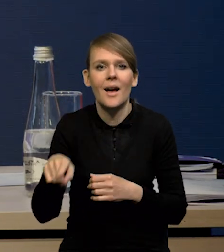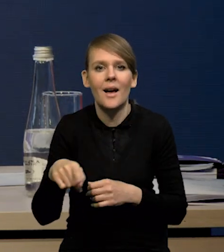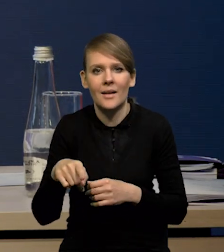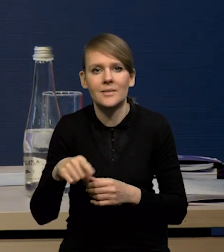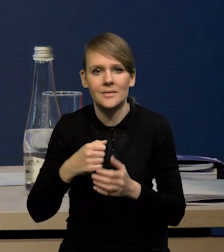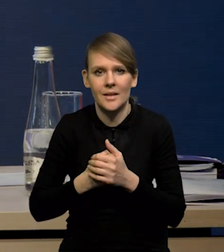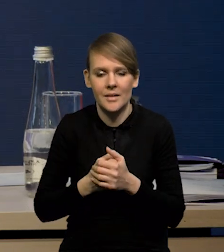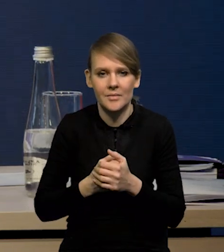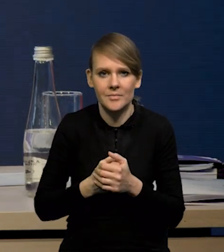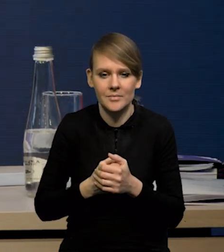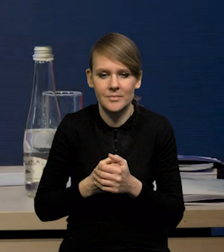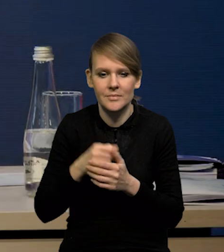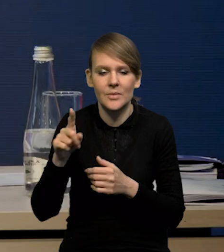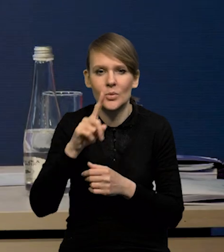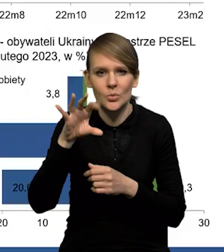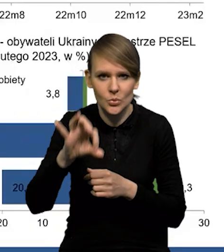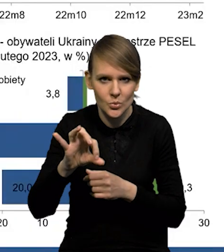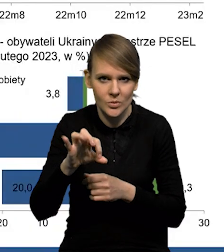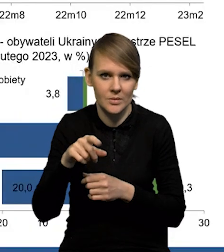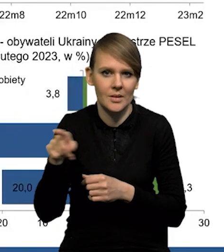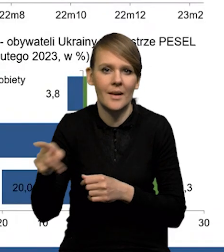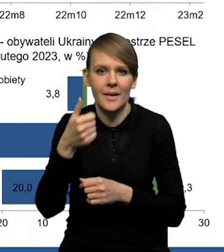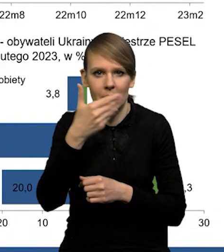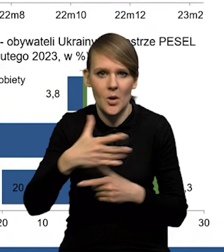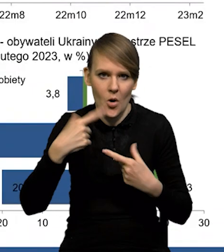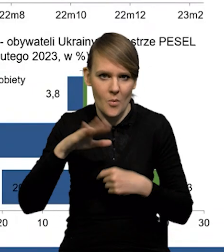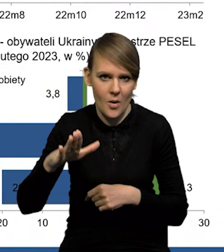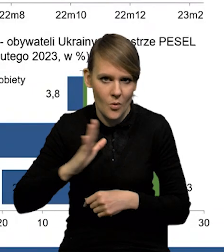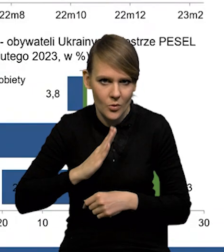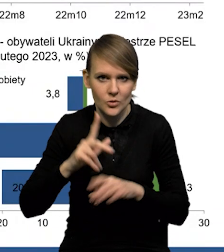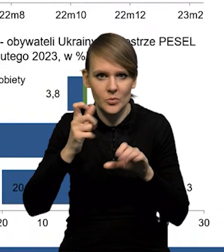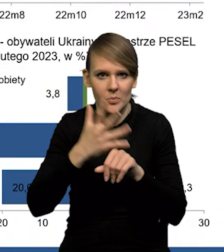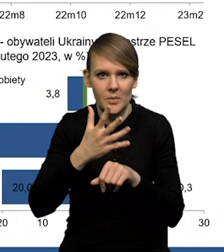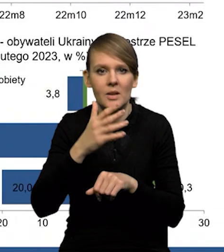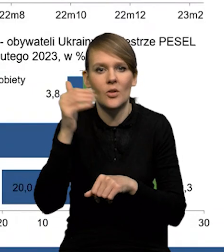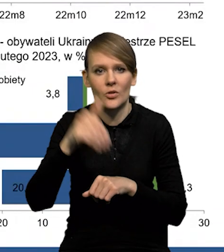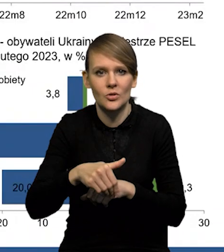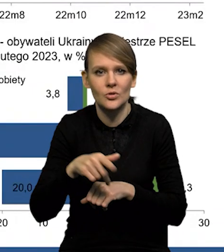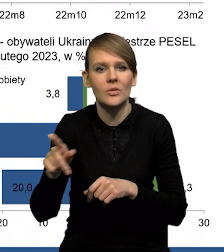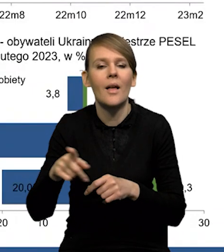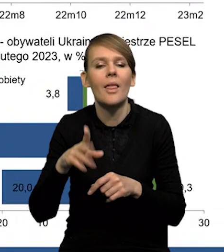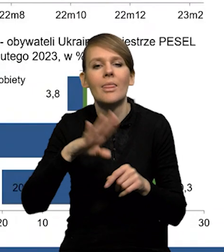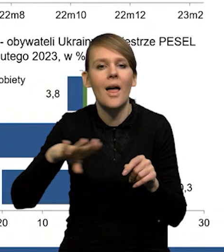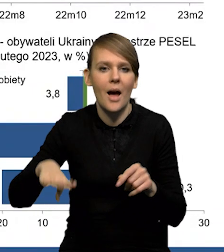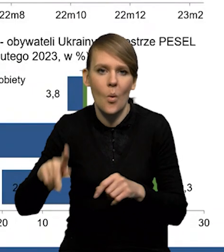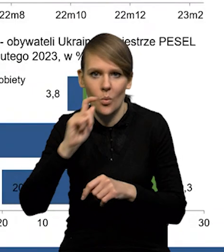Widać wyraźnie, że tych osób ubezpieczonych jest ponad milion, z tego około 750 tysięcy, to są osoby narodowości ukraińskiej,